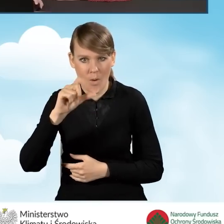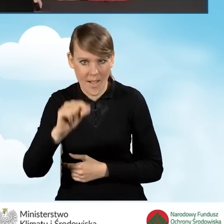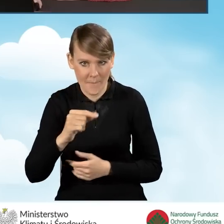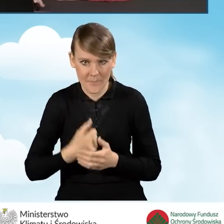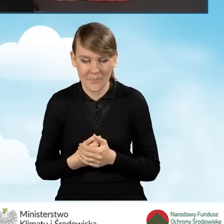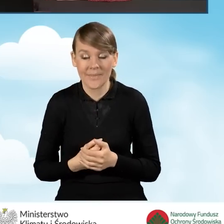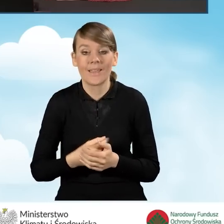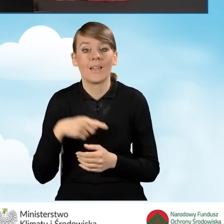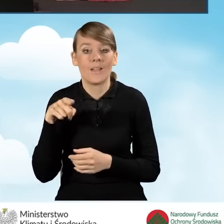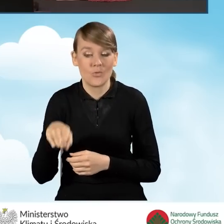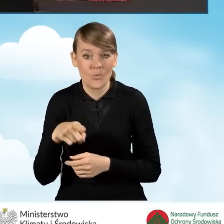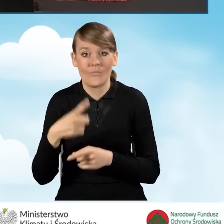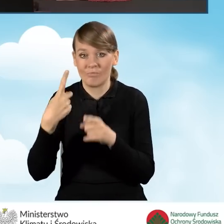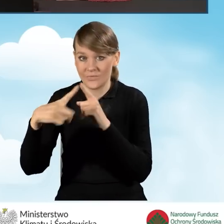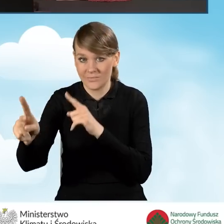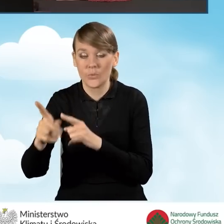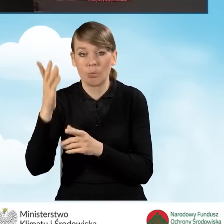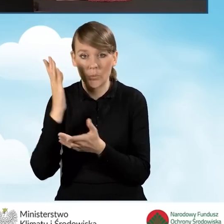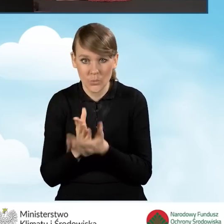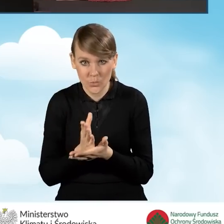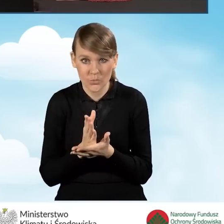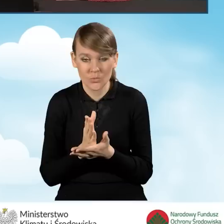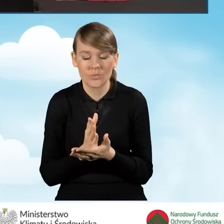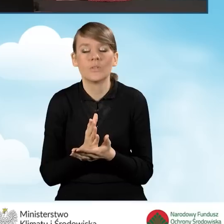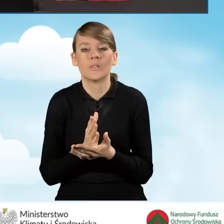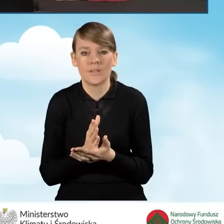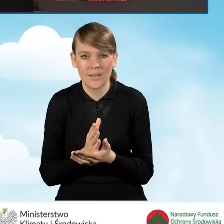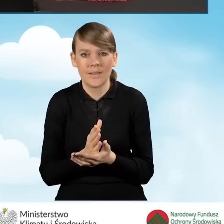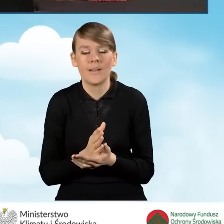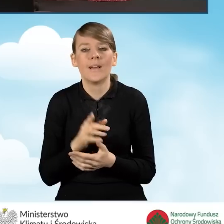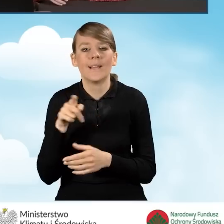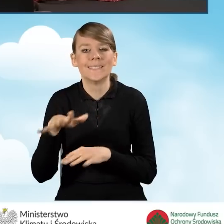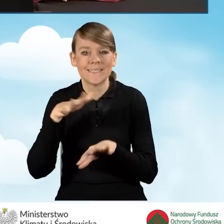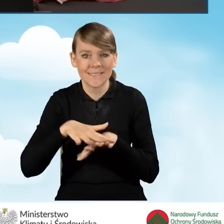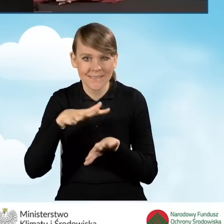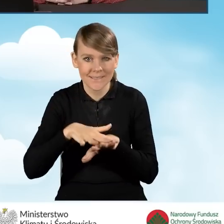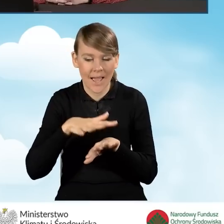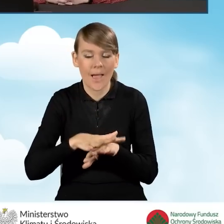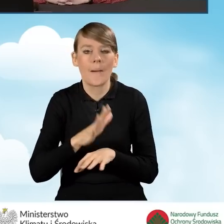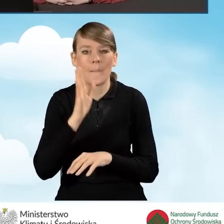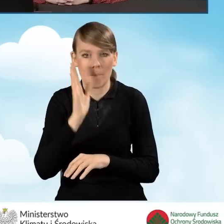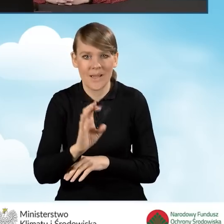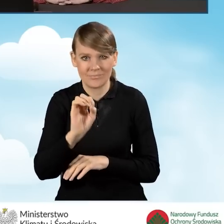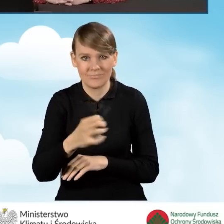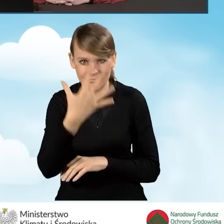Po wysyłce takiego wniosku będziemy mieć w systemie całą listę